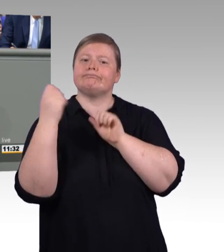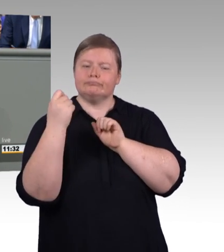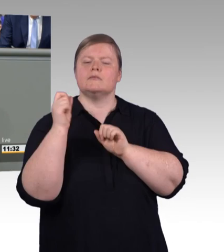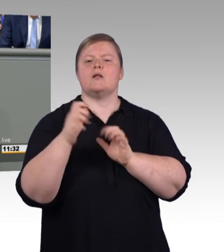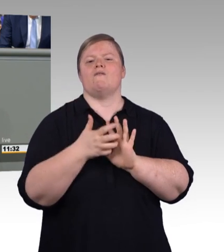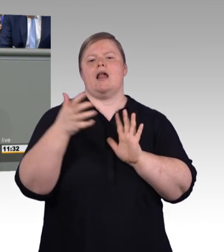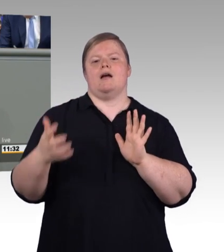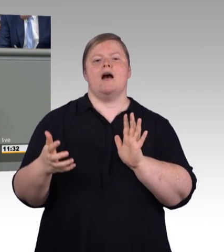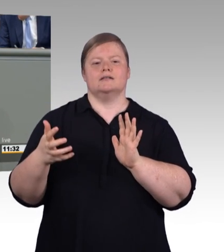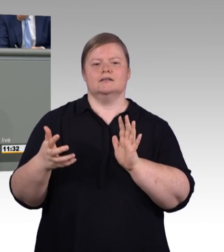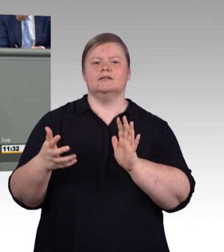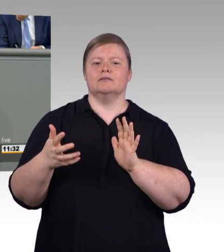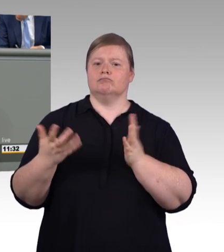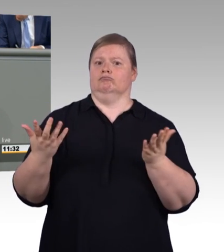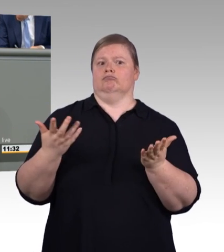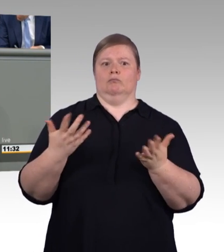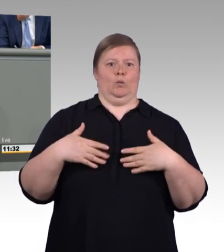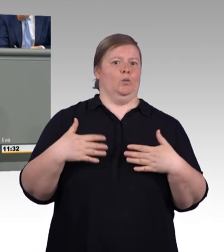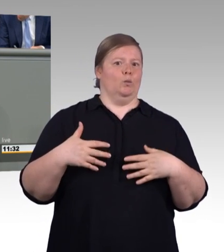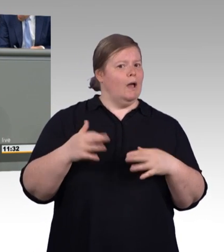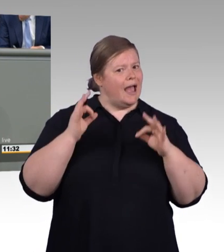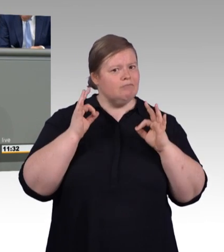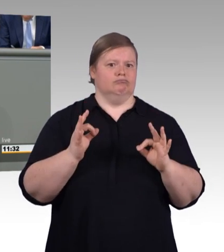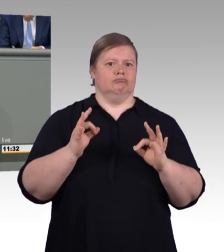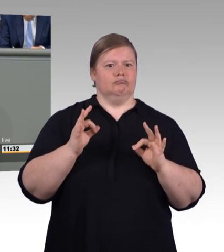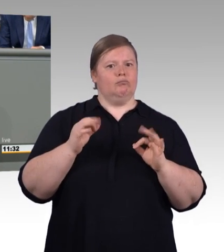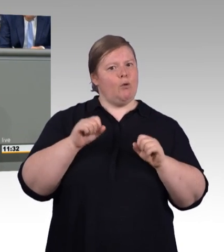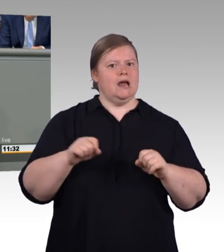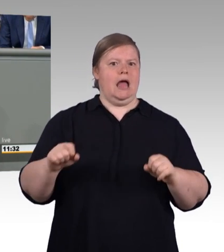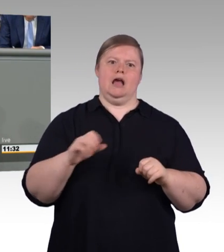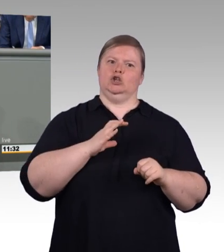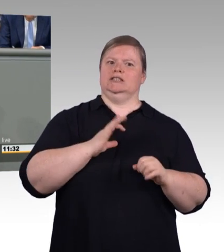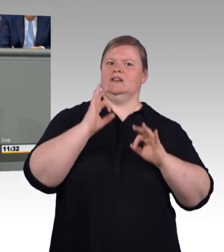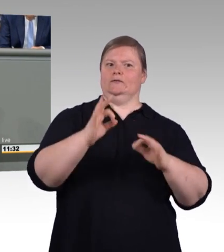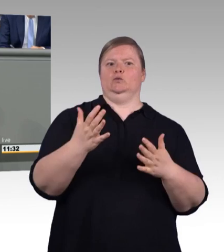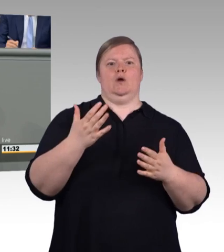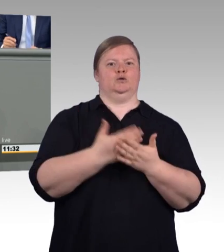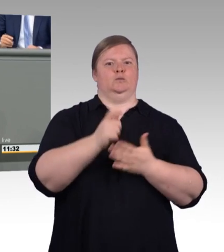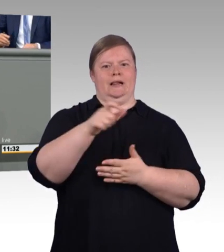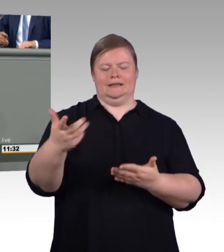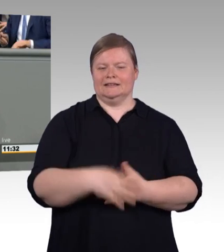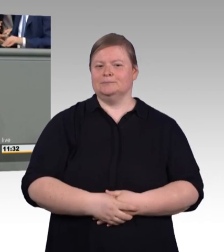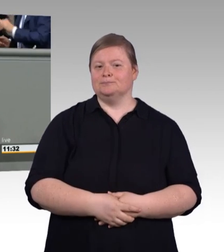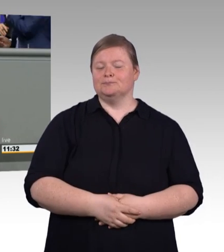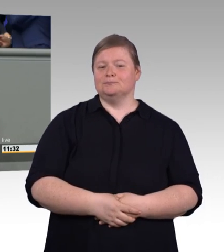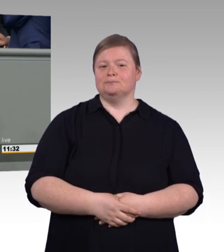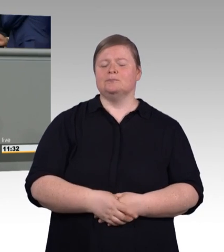mit einer Lernbeeinträchtigung. Liebe Kolleginnen und Kollegen, 74 Prozent der Auszubildenden